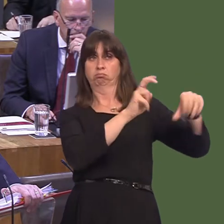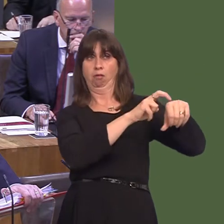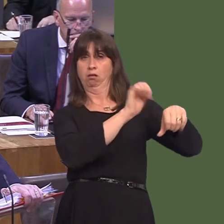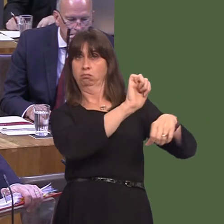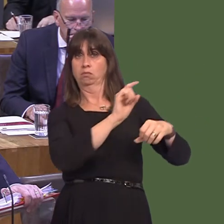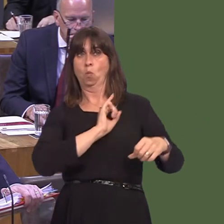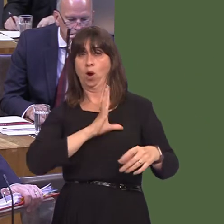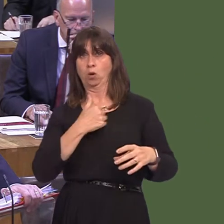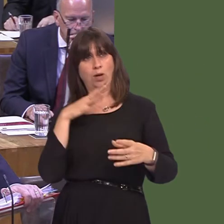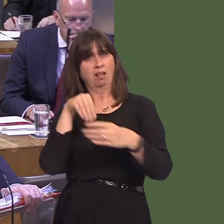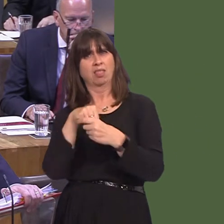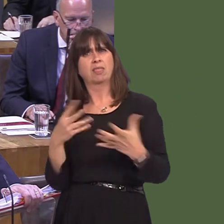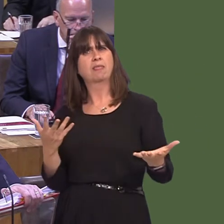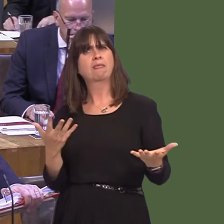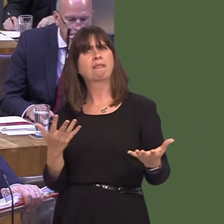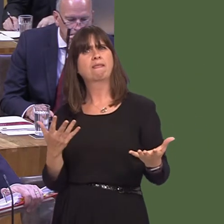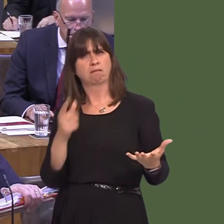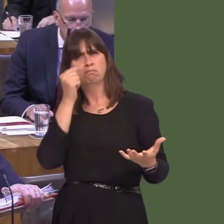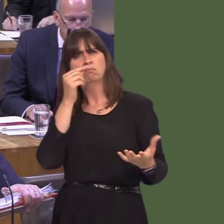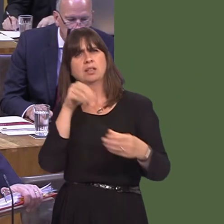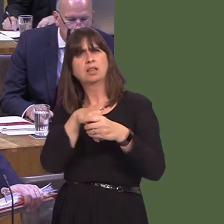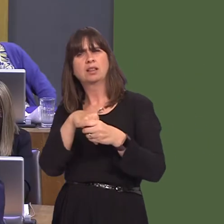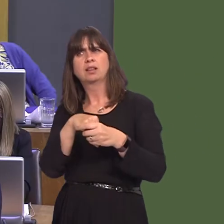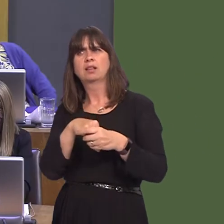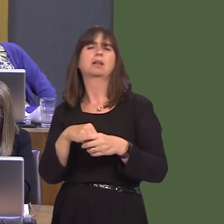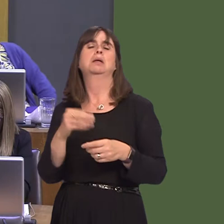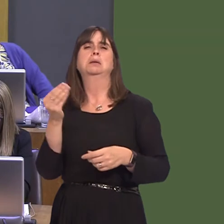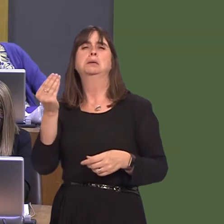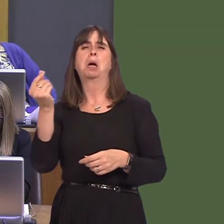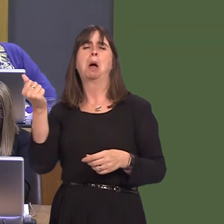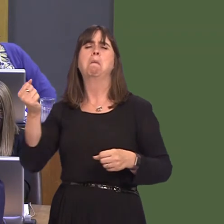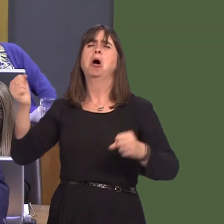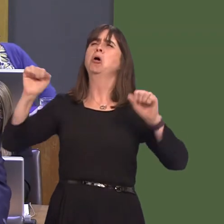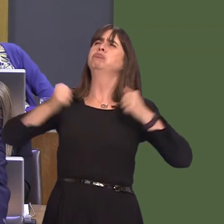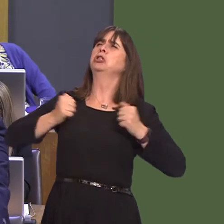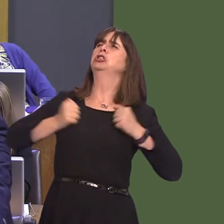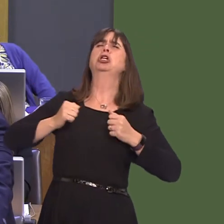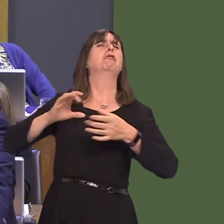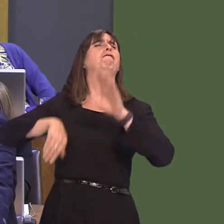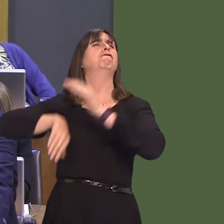form part of that network. Only the most UKIP Brexiteer and flag-waver could possibly think